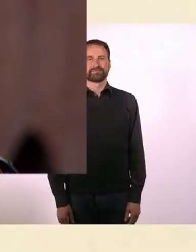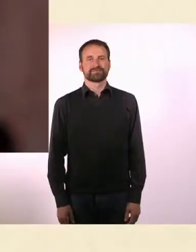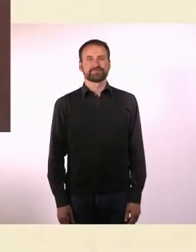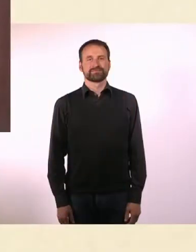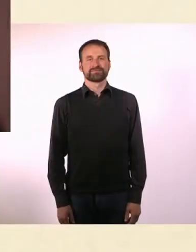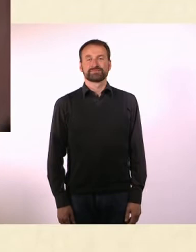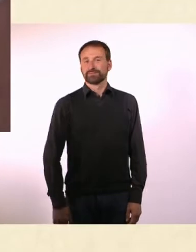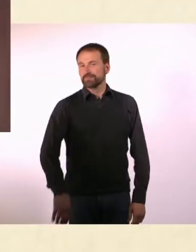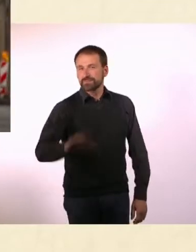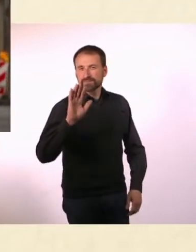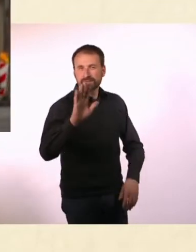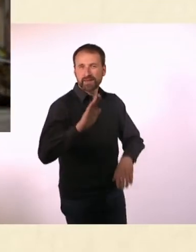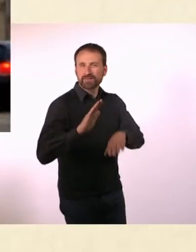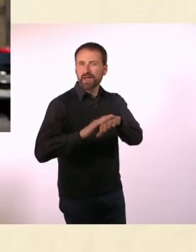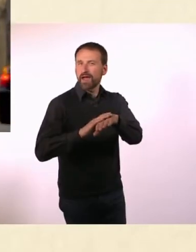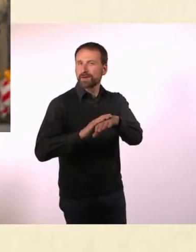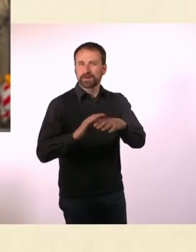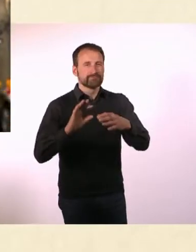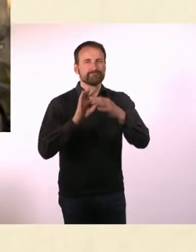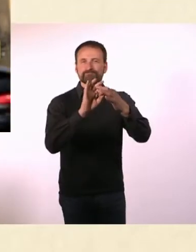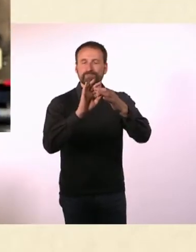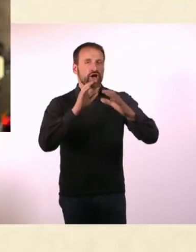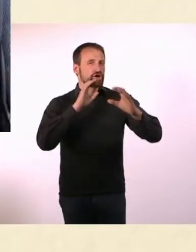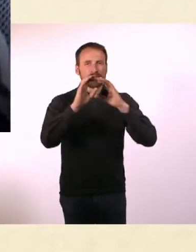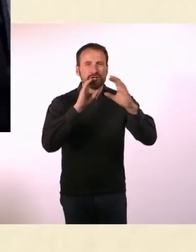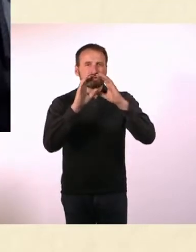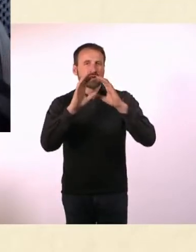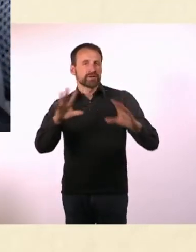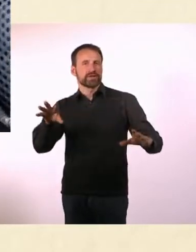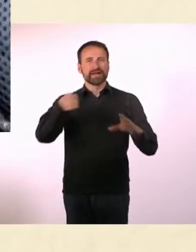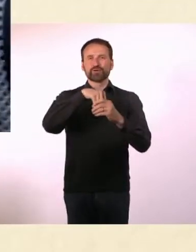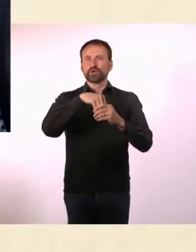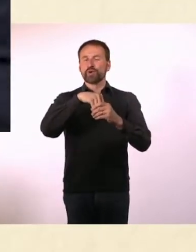* Sein Name steht für Kommunikation, Inklusion und modernen Aktivismus.*